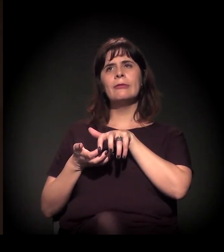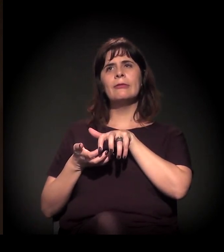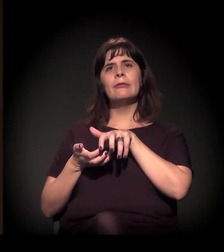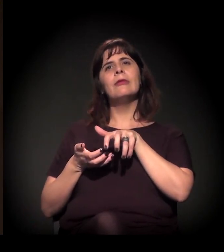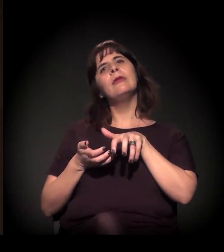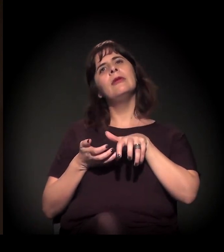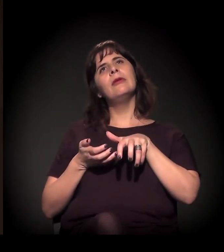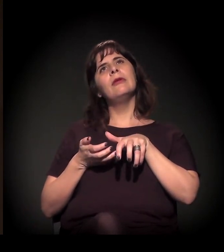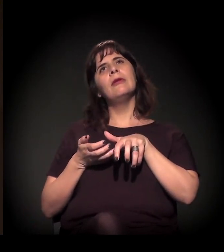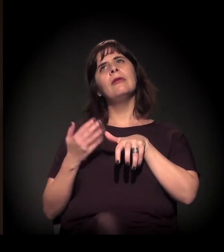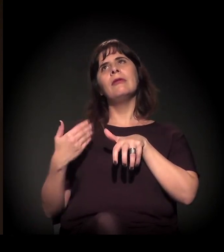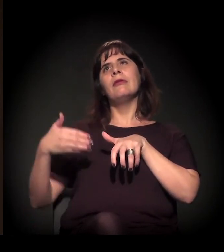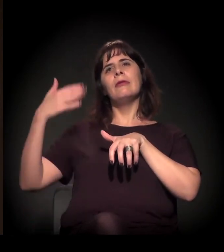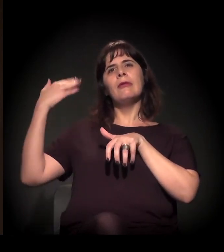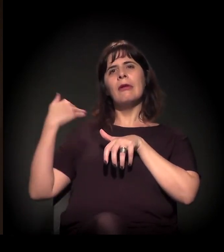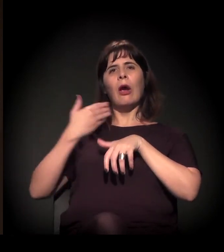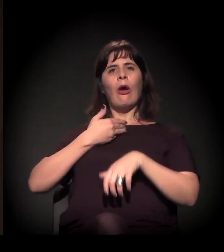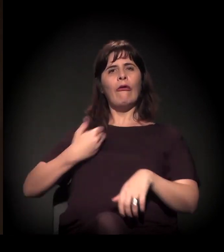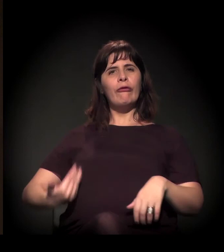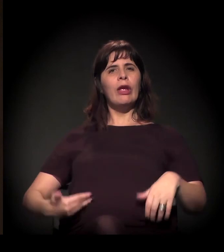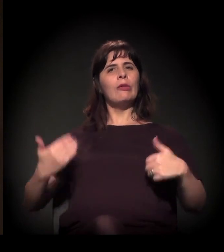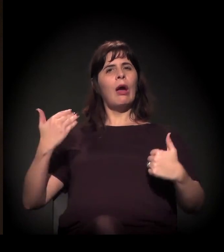continuidade do papel e da ação do Estado −